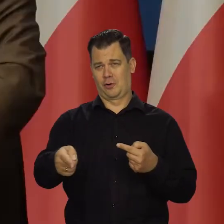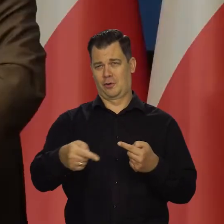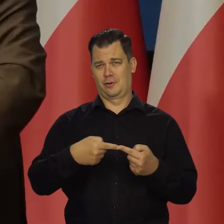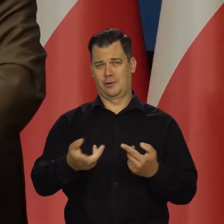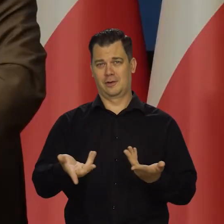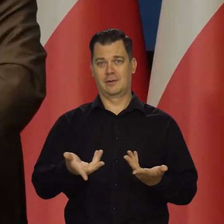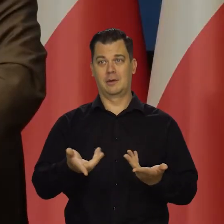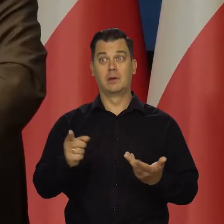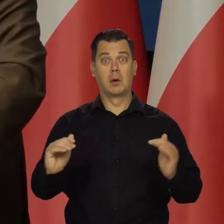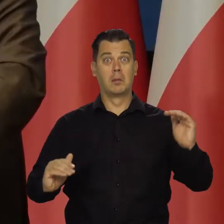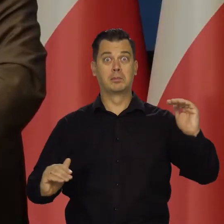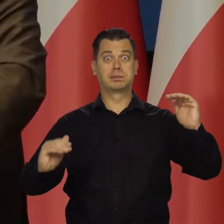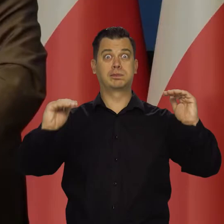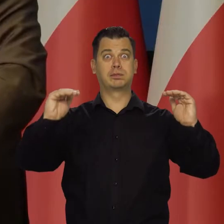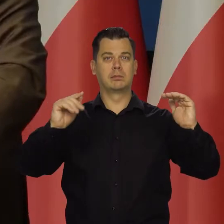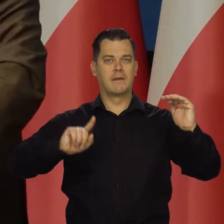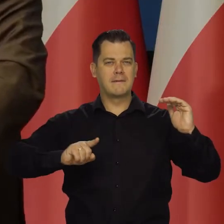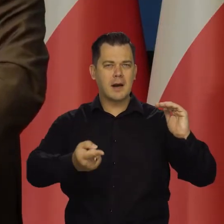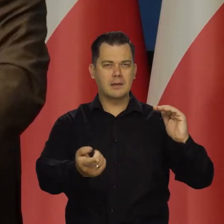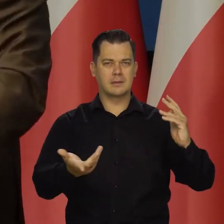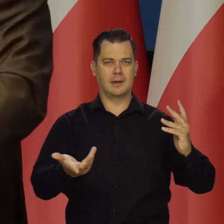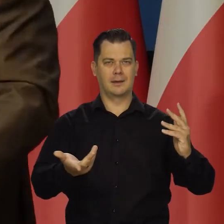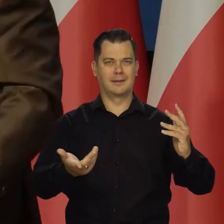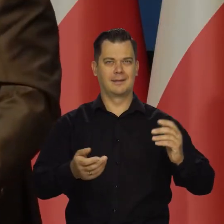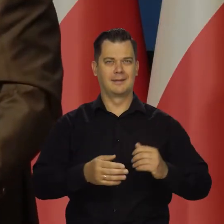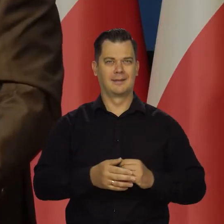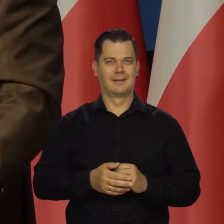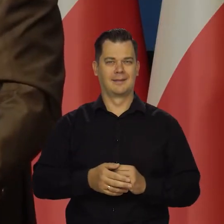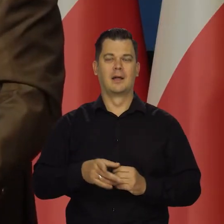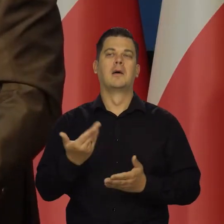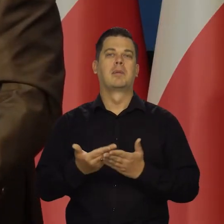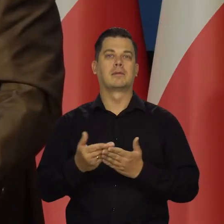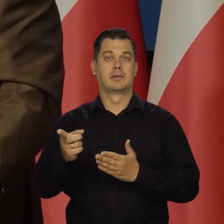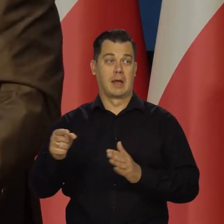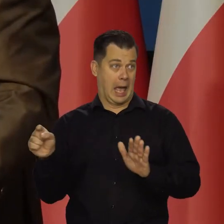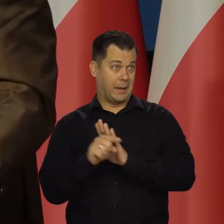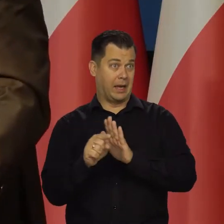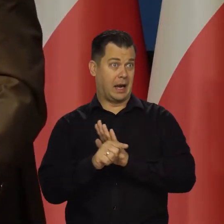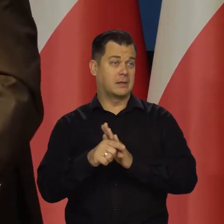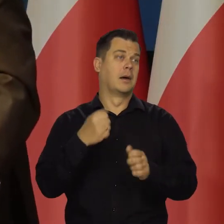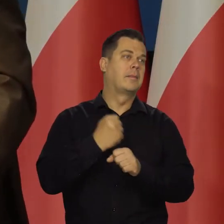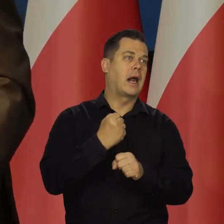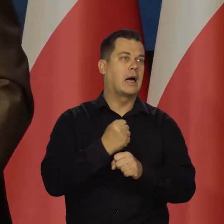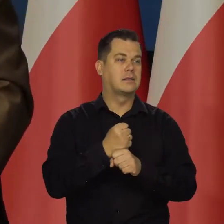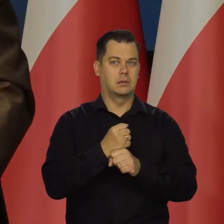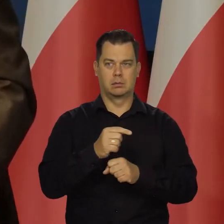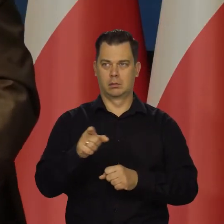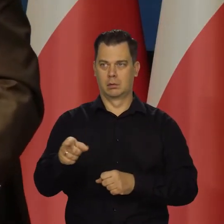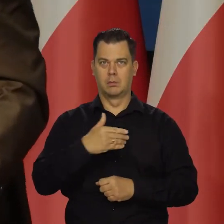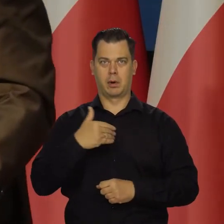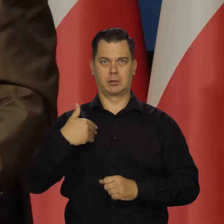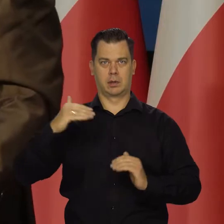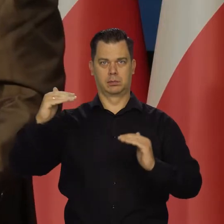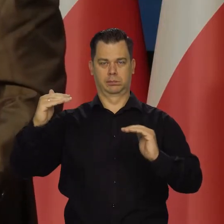Będziemy na poziomie mniej więcej francuskim. Nie emigruje się masowo z kraju, który ma o 20 proc. niższe PKB na głowę.